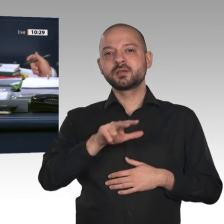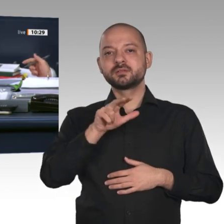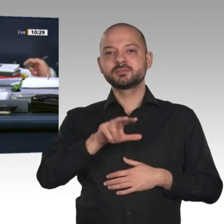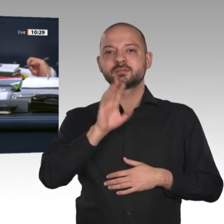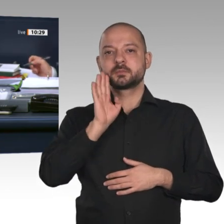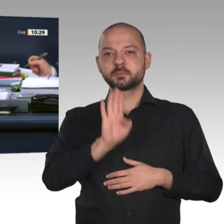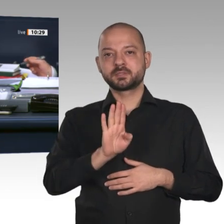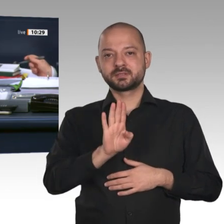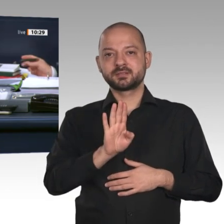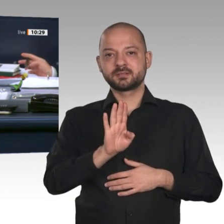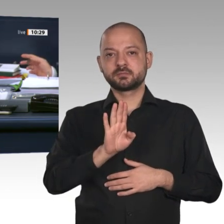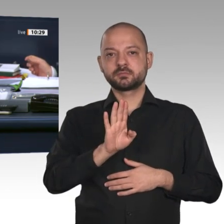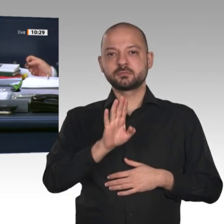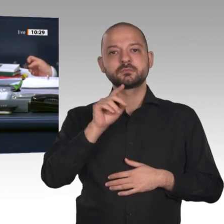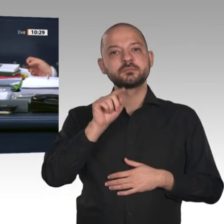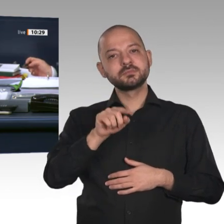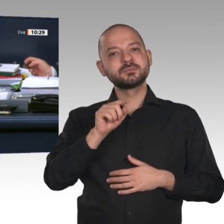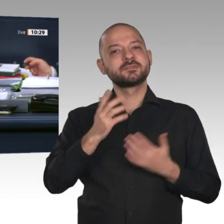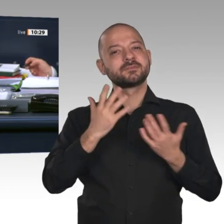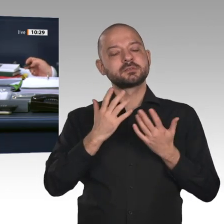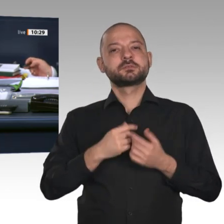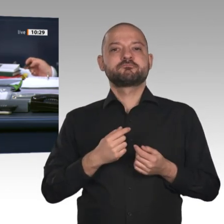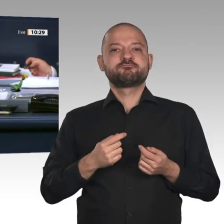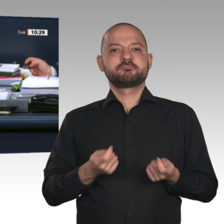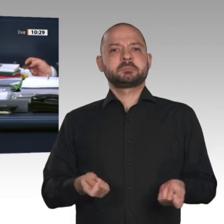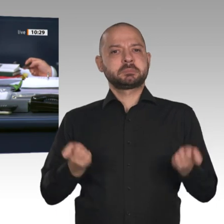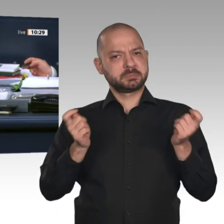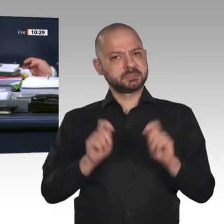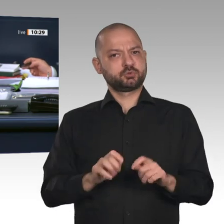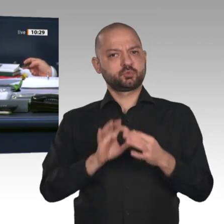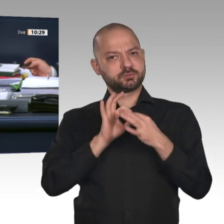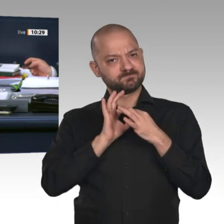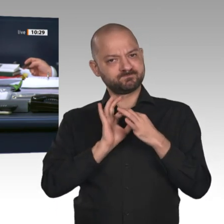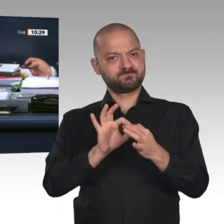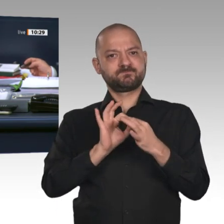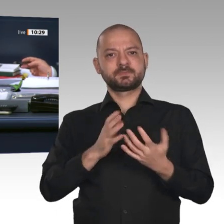und Geschäftsordnung auf der Drucksache 19/16921